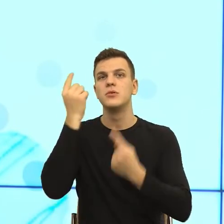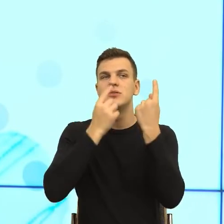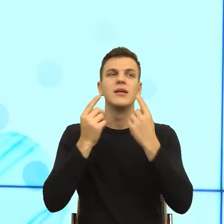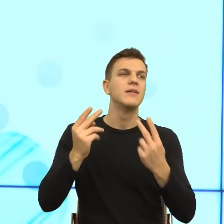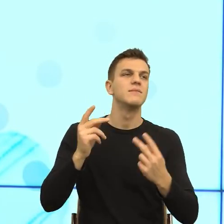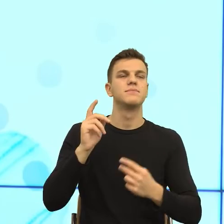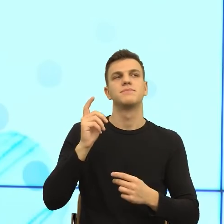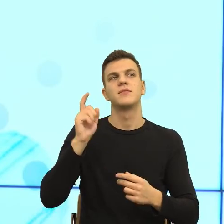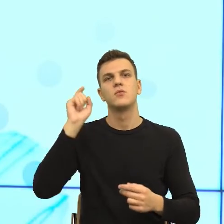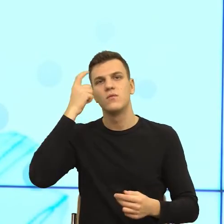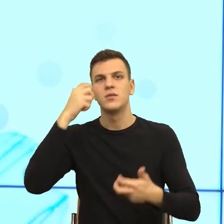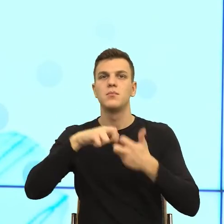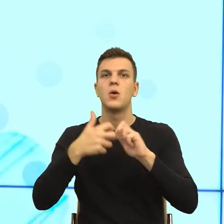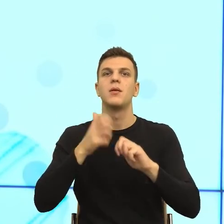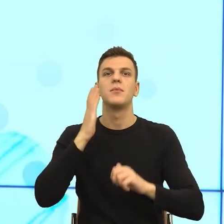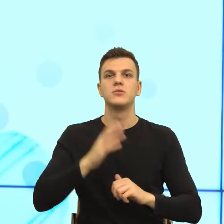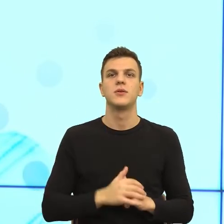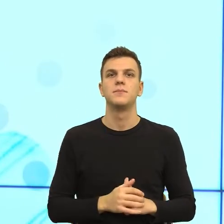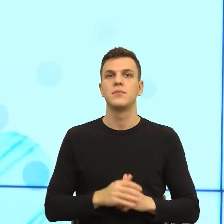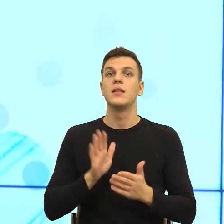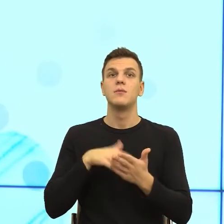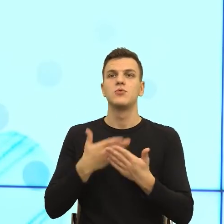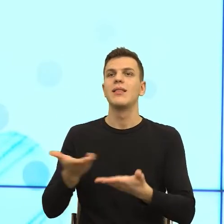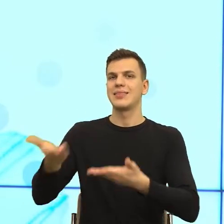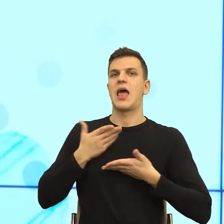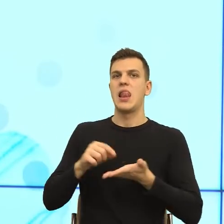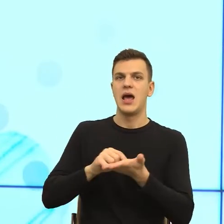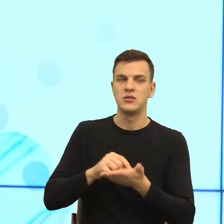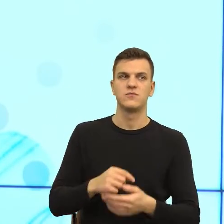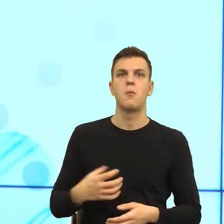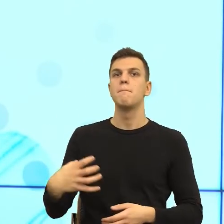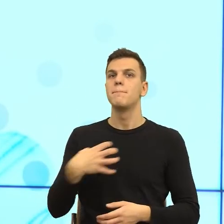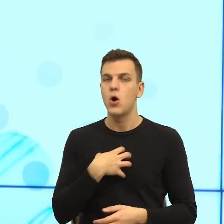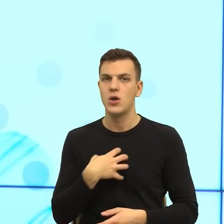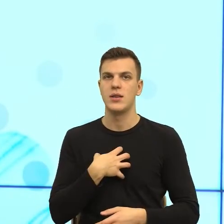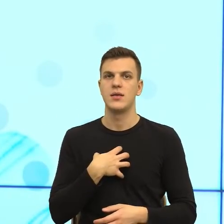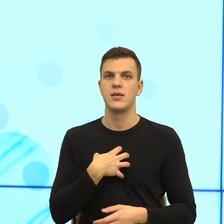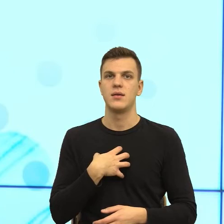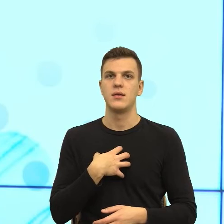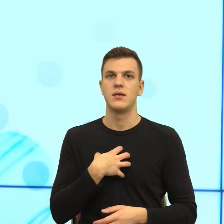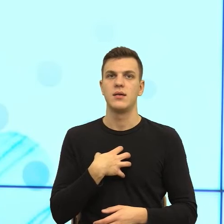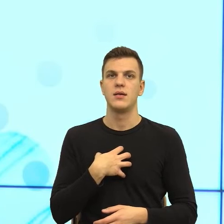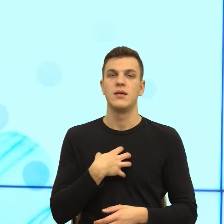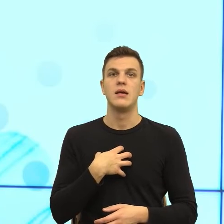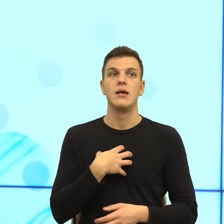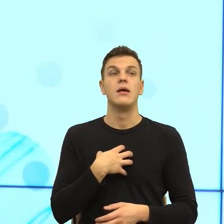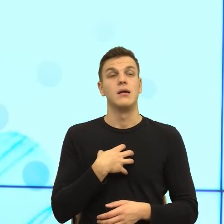np. podaj mi lekarstwo, boli mnie itd. Tymczasem oczekiwanie i to już jest przerażające, jest takie, żeby ten robot powtarzał, co mówimy.